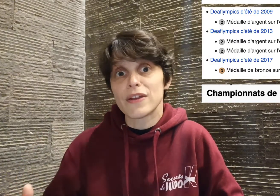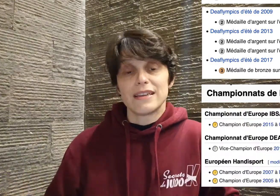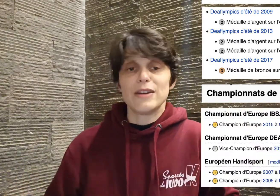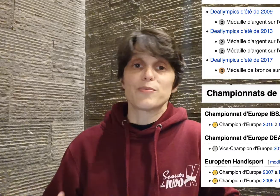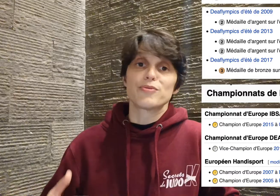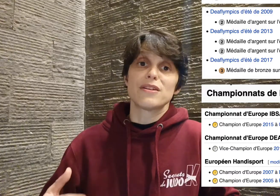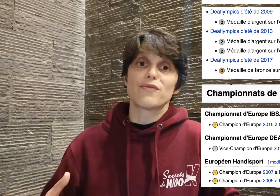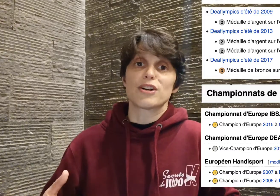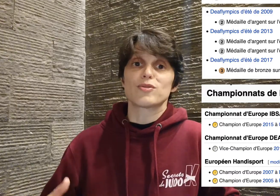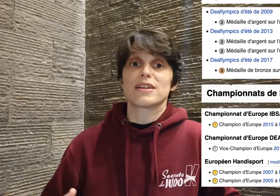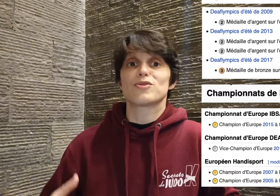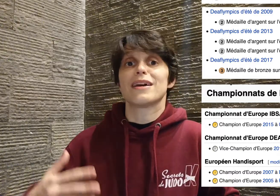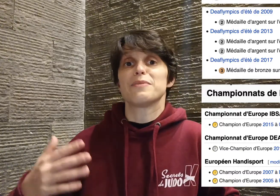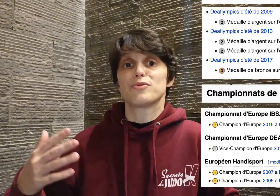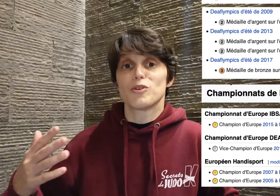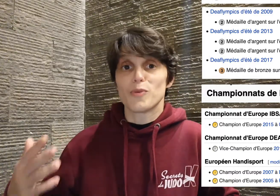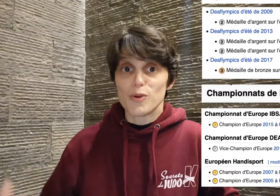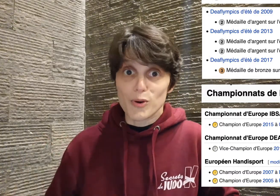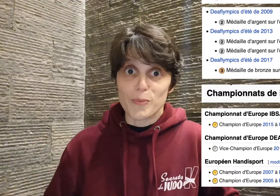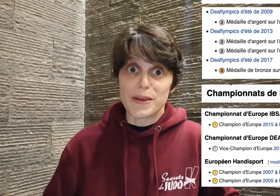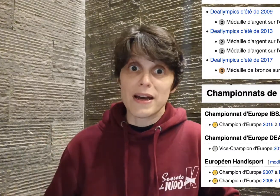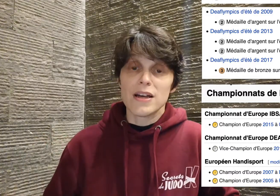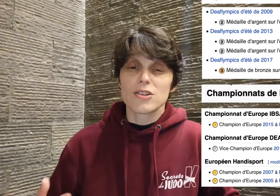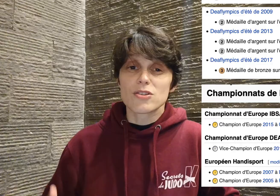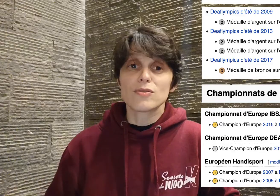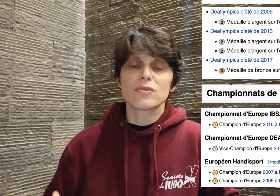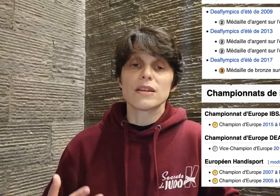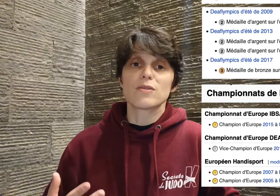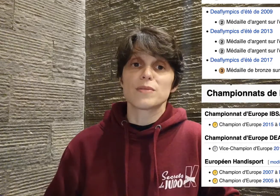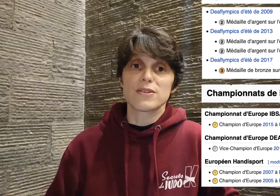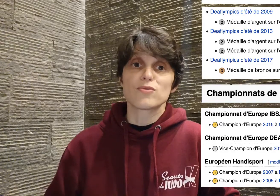et en plus il faut rajouter à cela les podiums européens, sans compter que bien souvent,